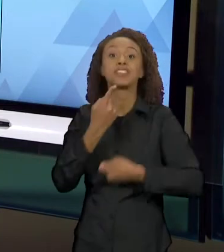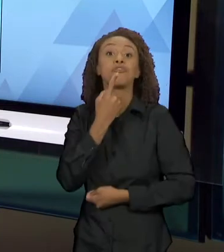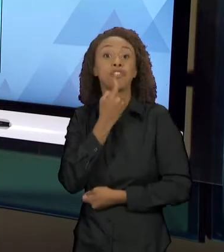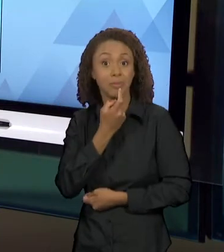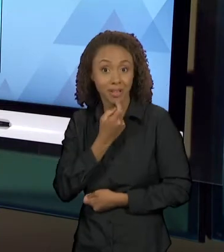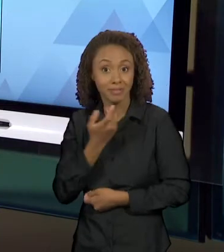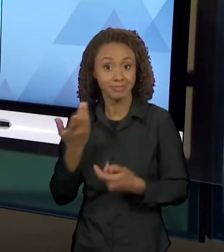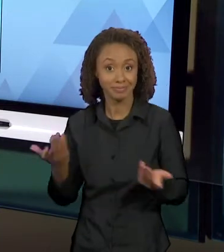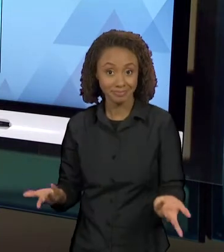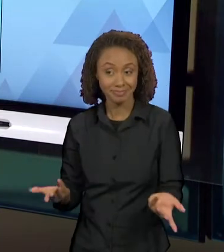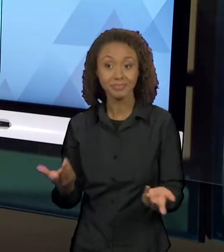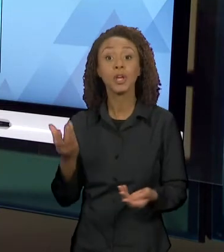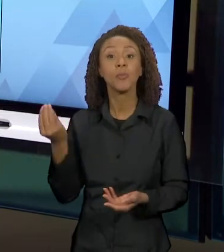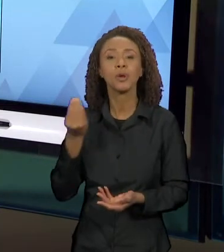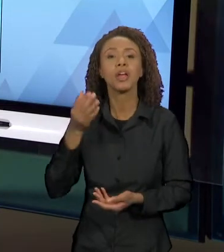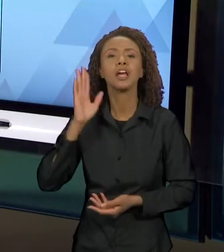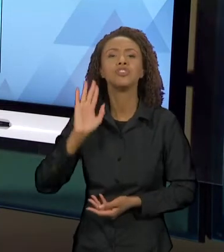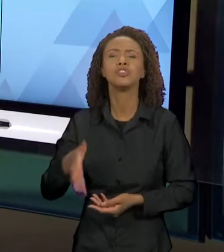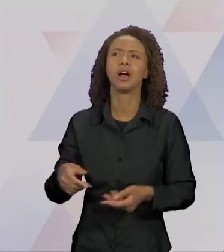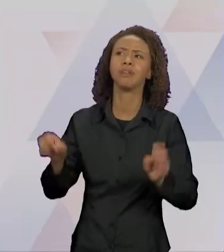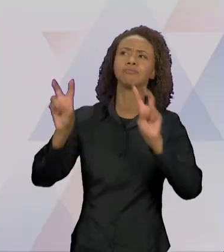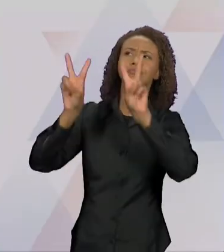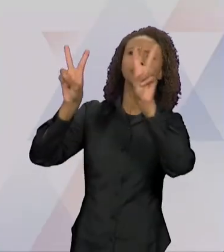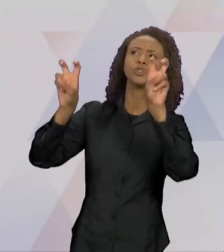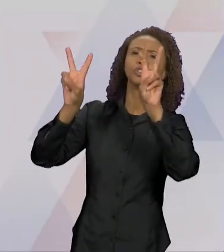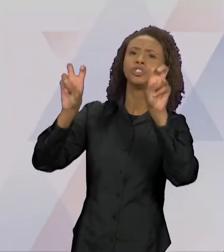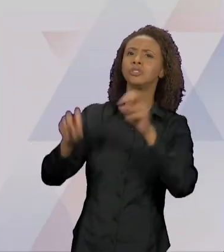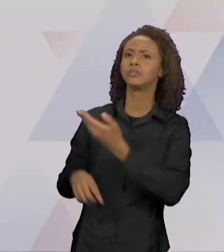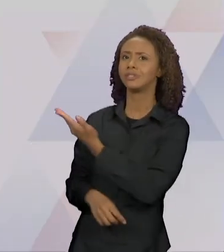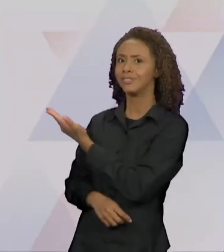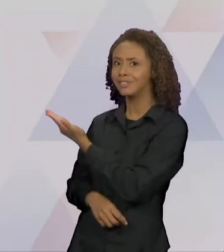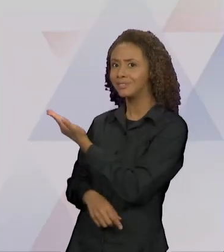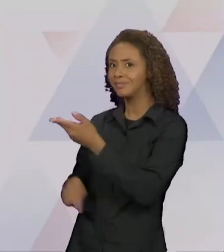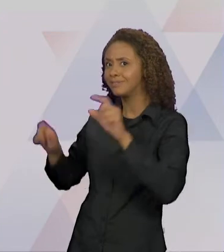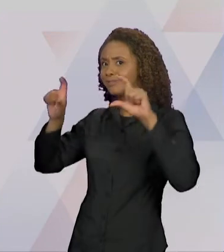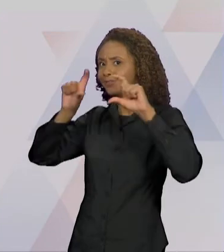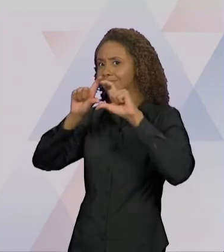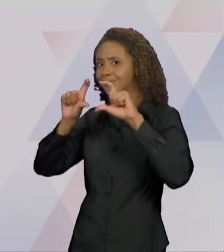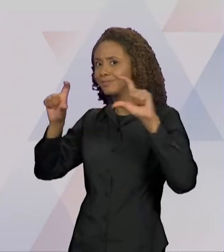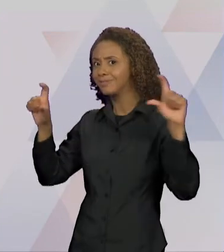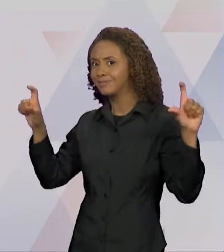GENTE TEM, JÁ PELO TÍTULO DO LIVRO, UMA RELAÇÃO